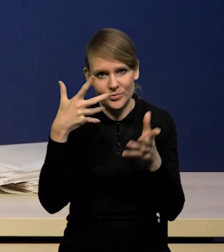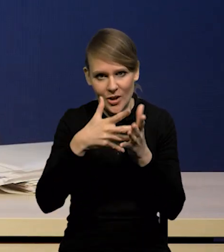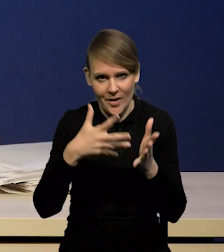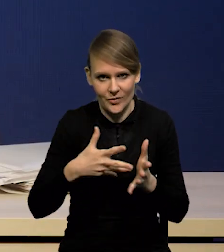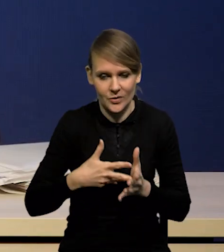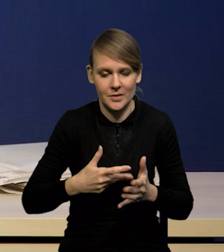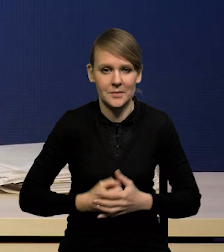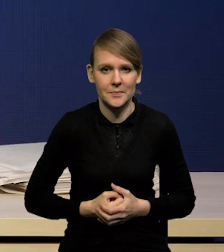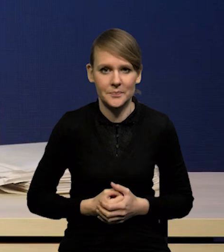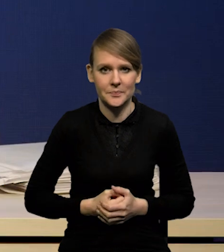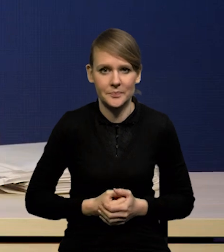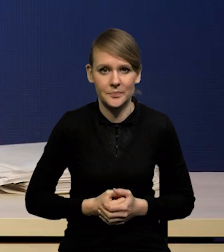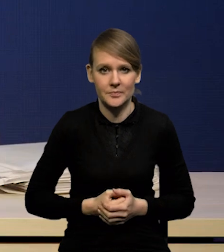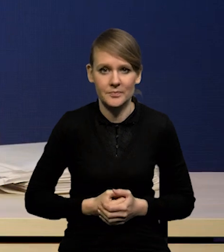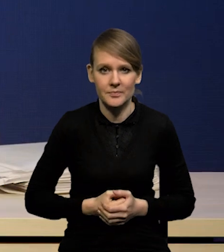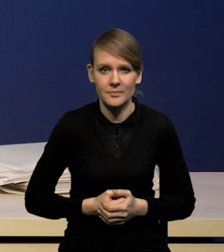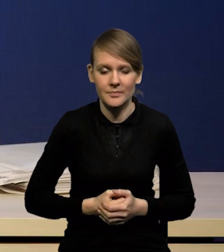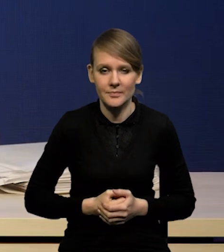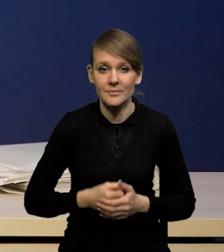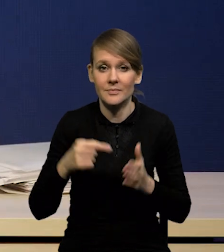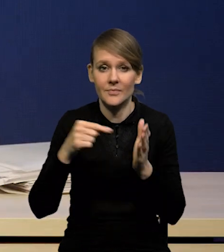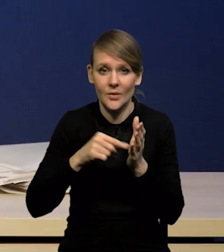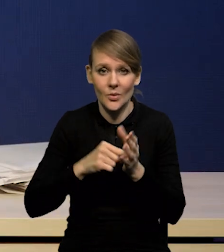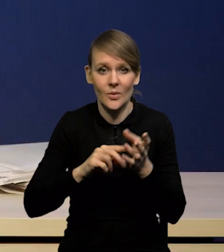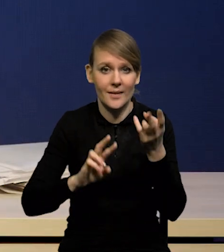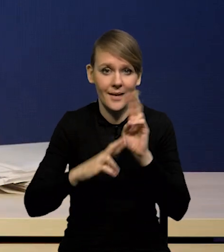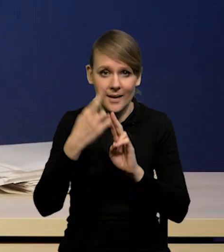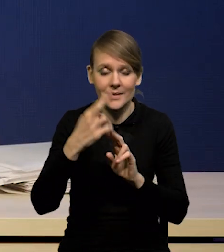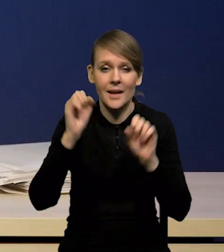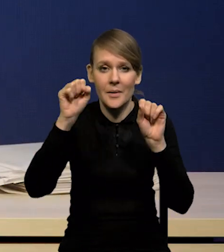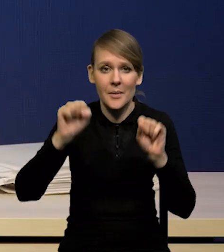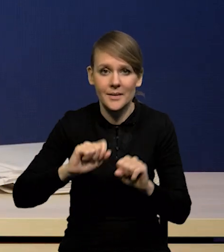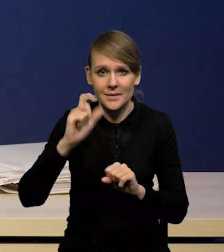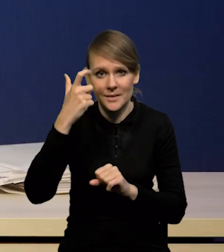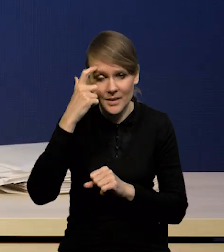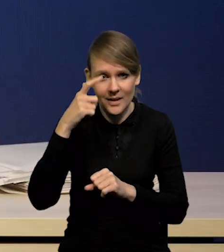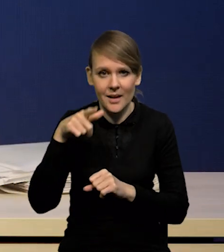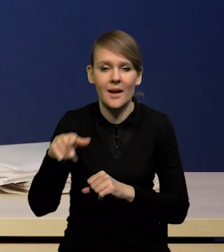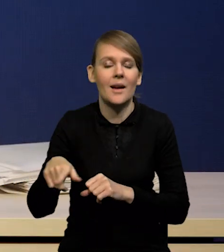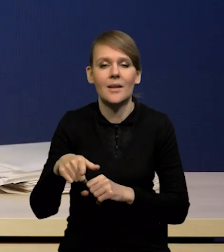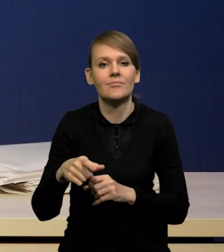Także w reakcji na te dane banki centralne zaostrzyły swoją retorykę